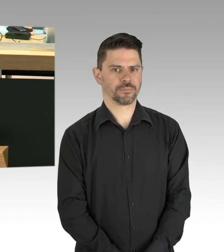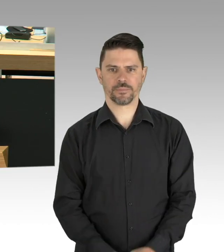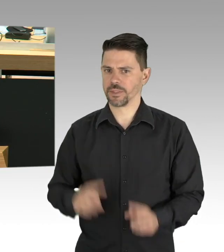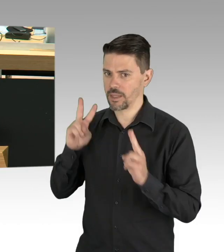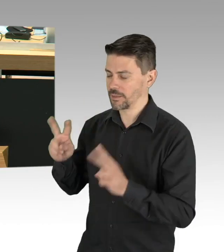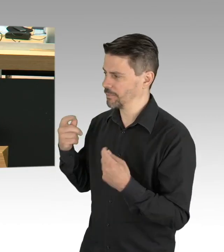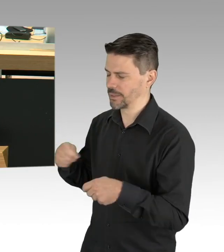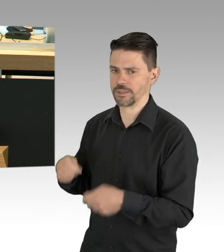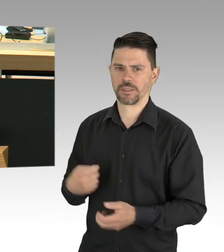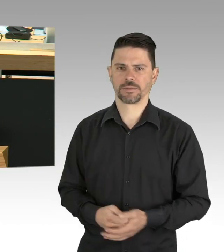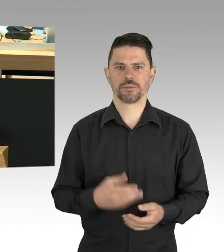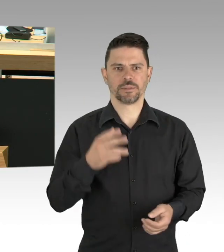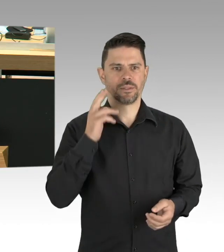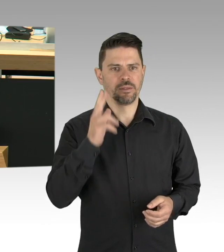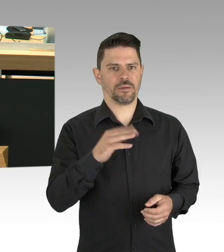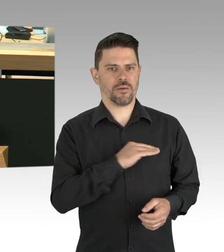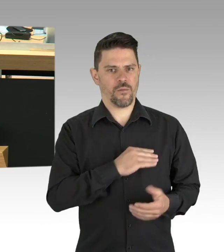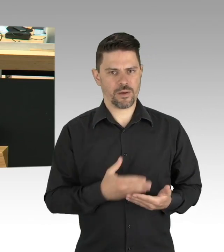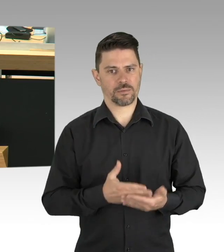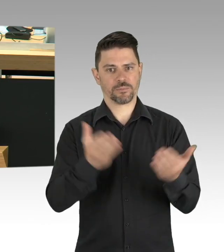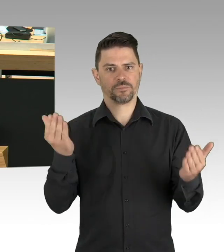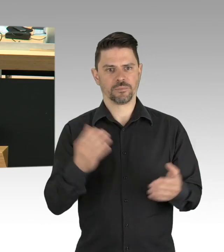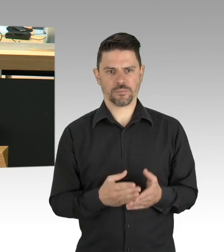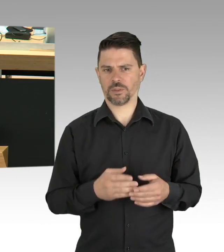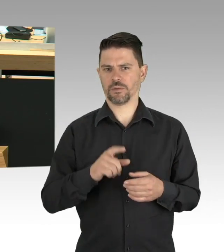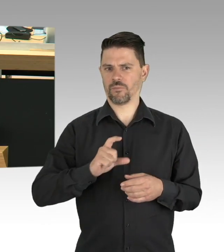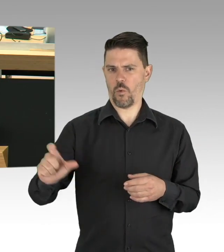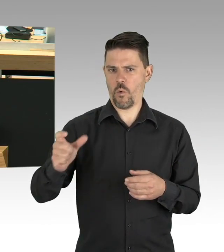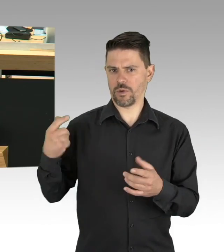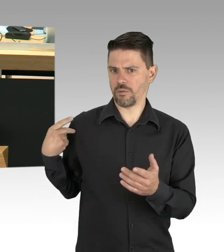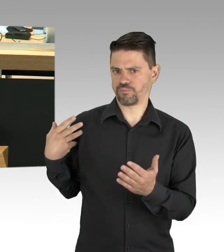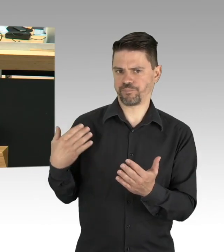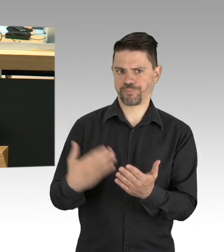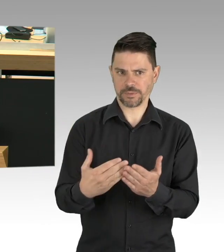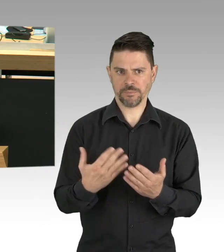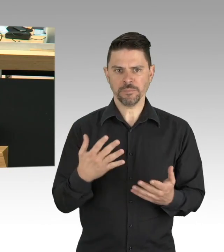in denen es sehr viel schlechter steht. Das alles ist keine Selbstverständlichkeit,